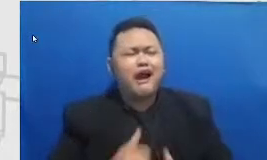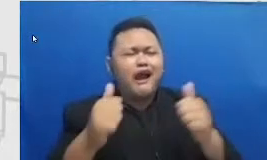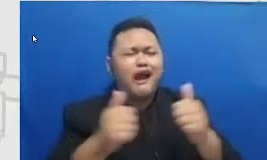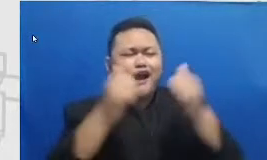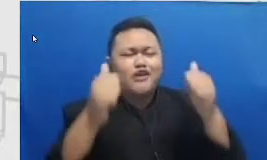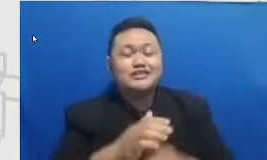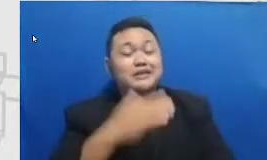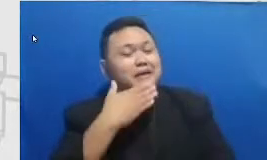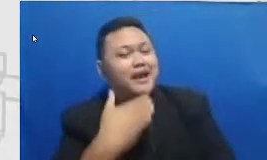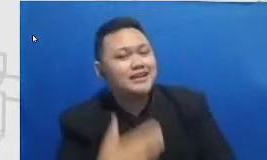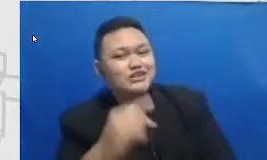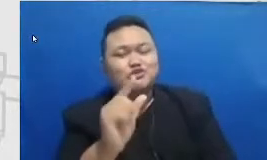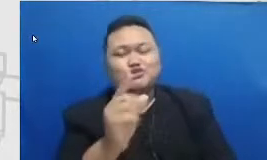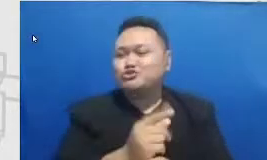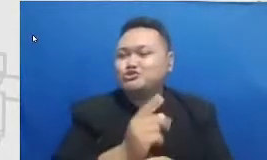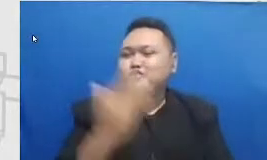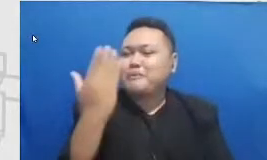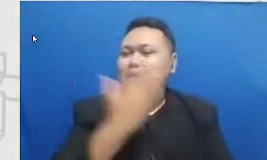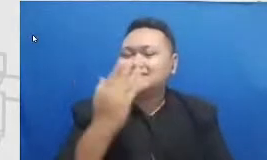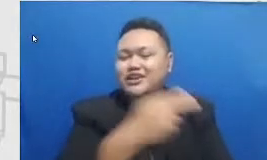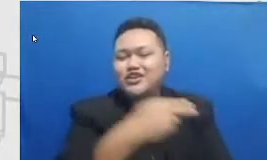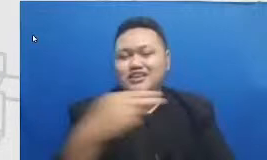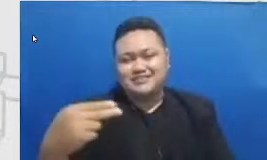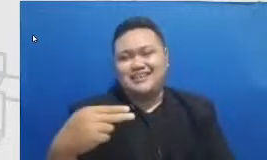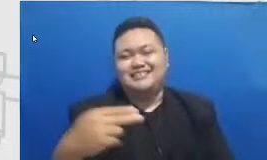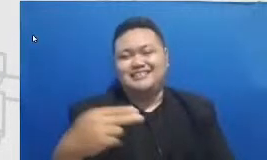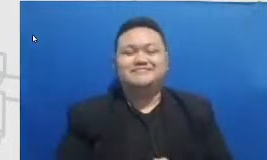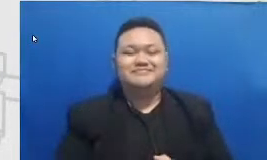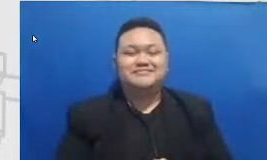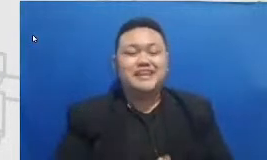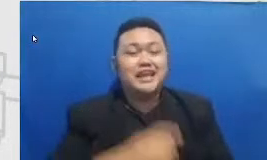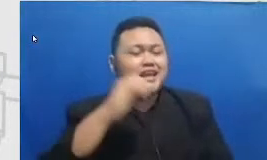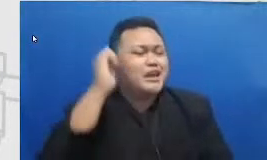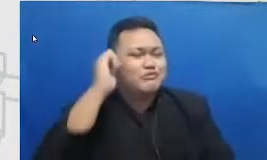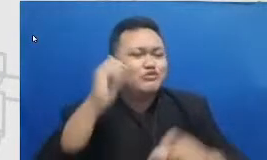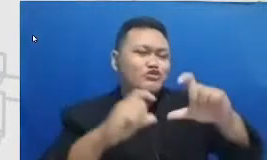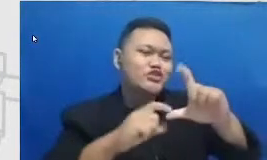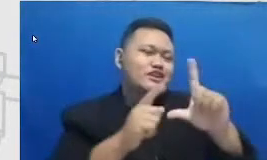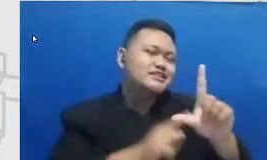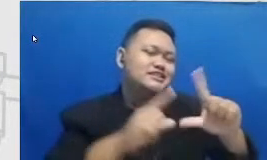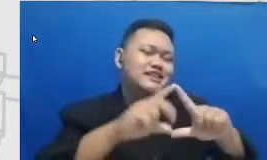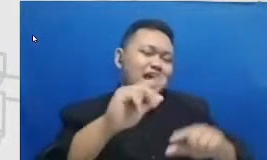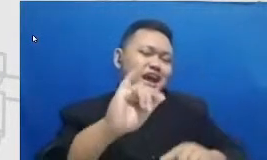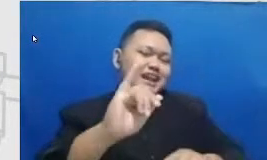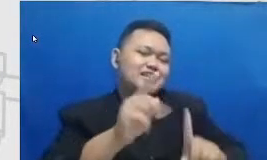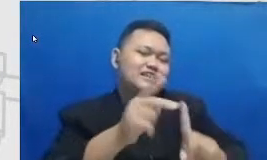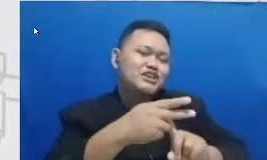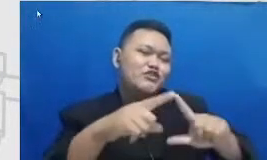bisa SD Syarifah Ibu Syarief cara membuat aku mencintai kata-kata Indah kalau bukan karena